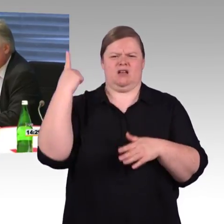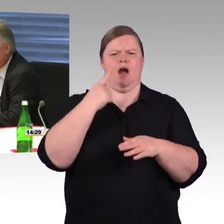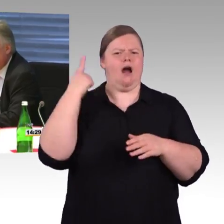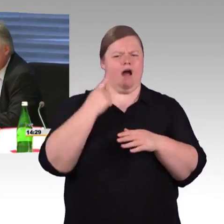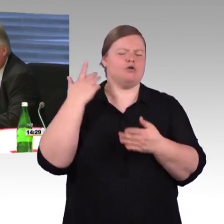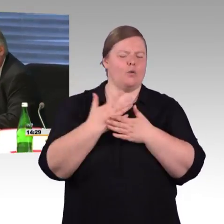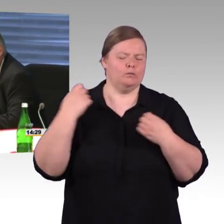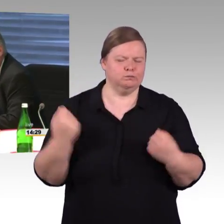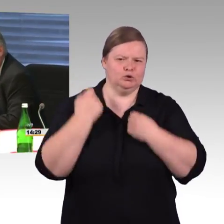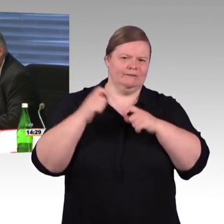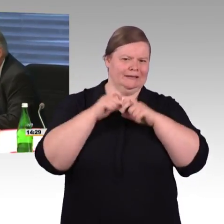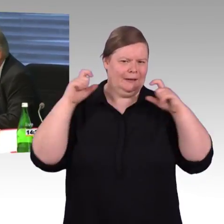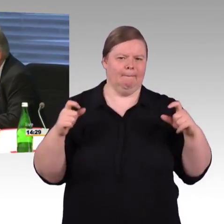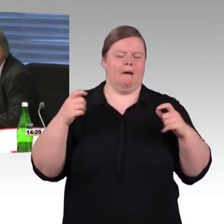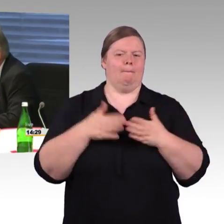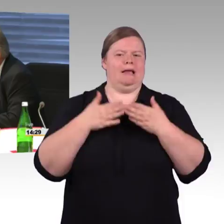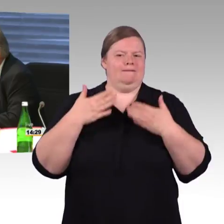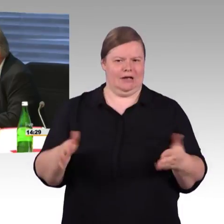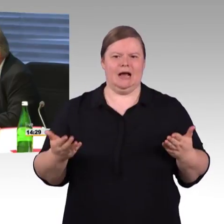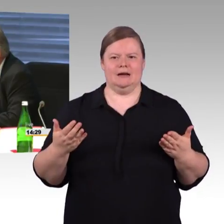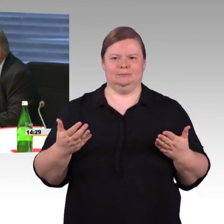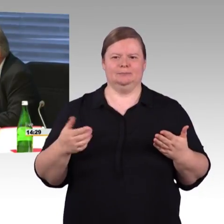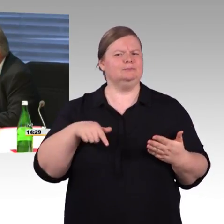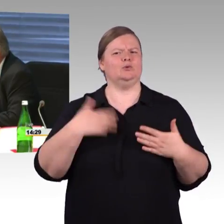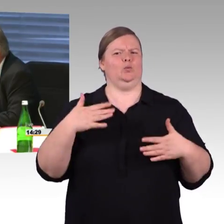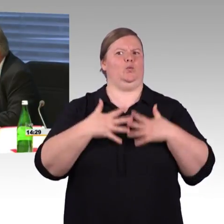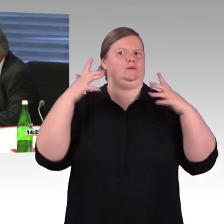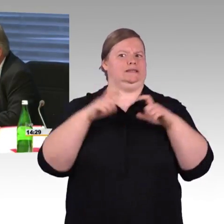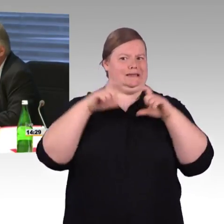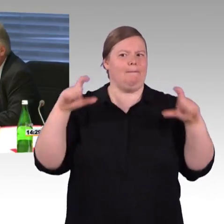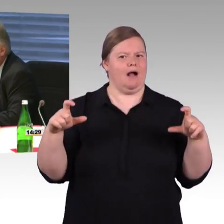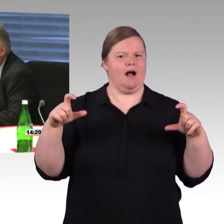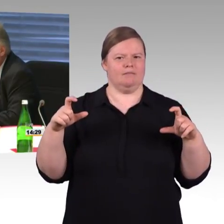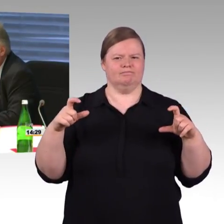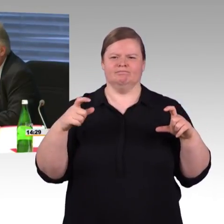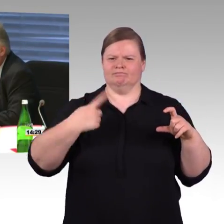und was die Fahrzeuge angeht, braucht man lange, lange Vorlaufzeiten bei der Bestellung.